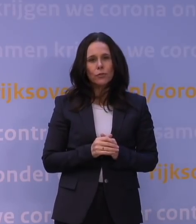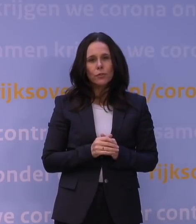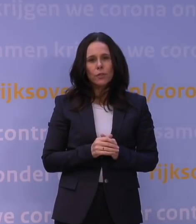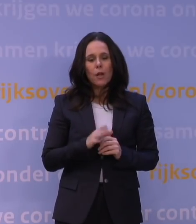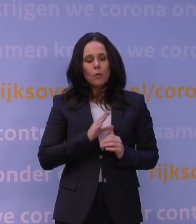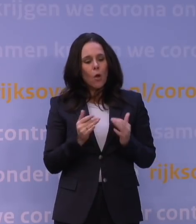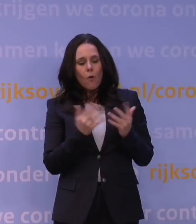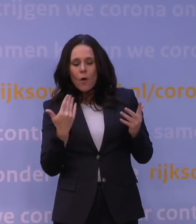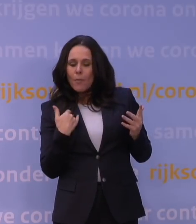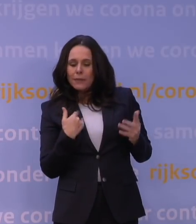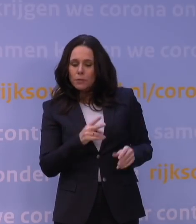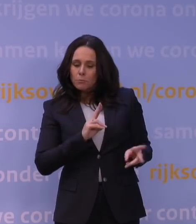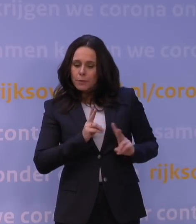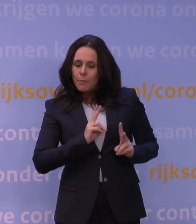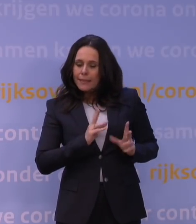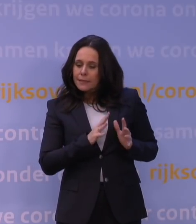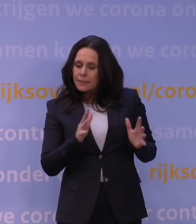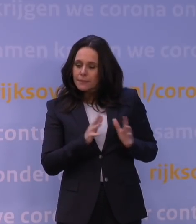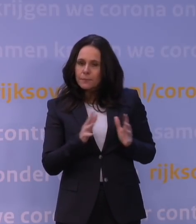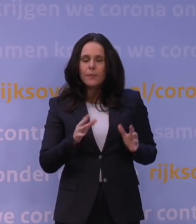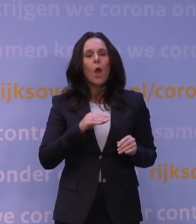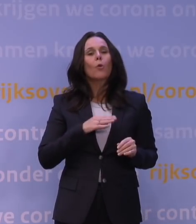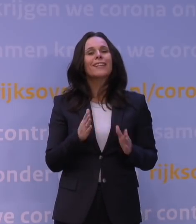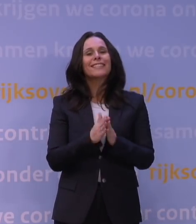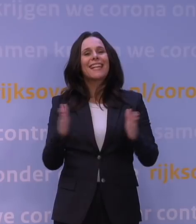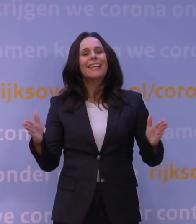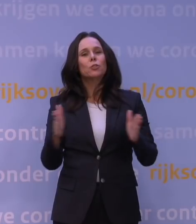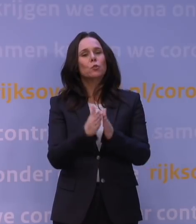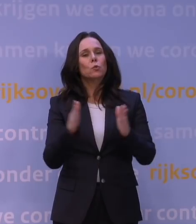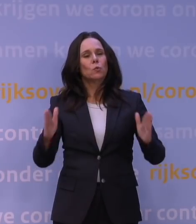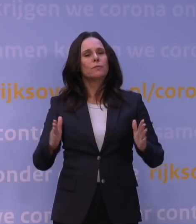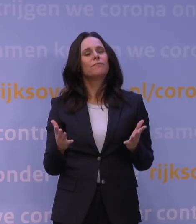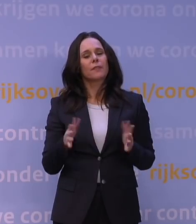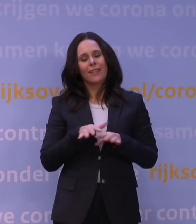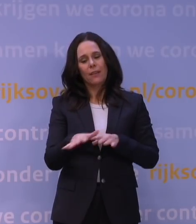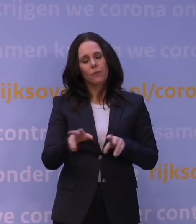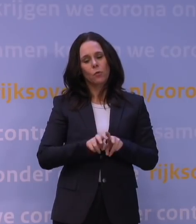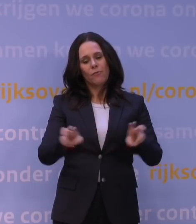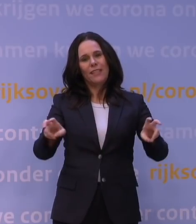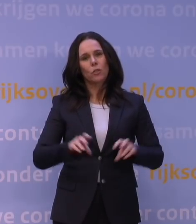wellicht ook door het seizoenseffect dat het virus een zetje in de rug gaf,